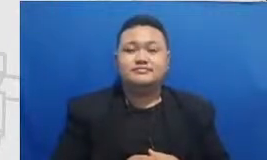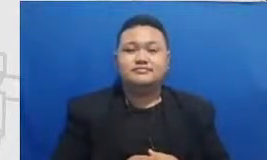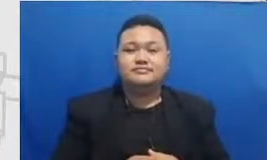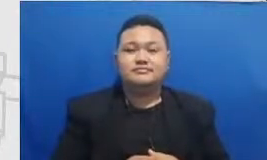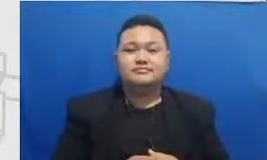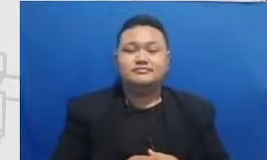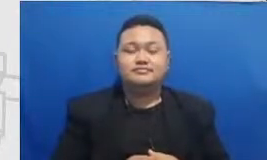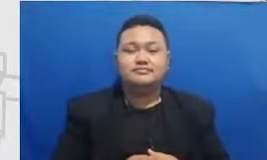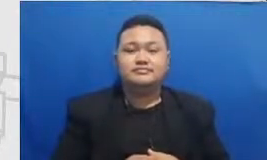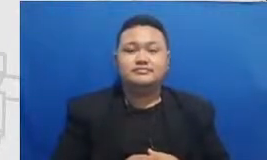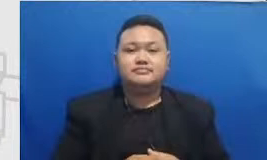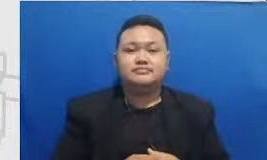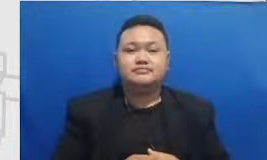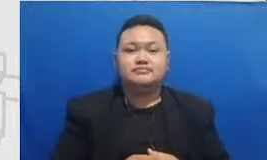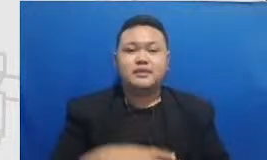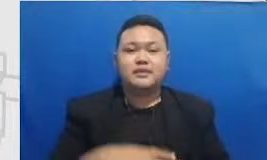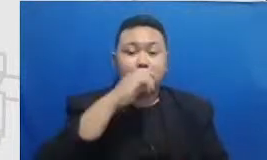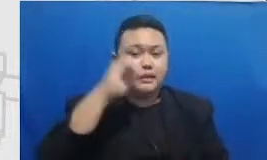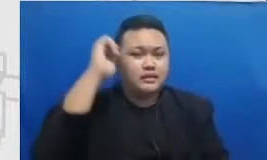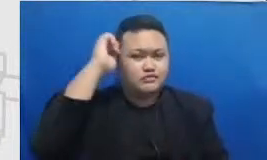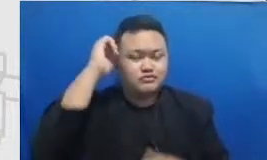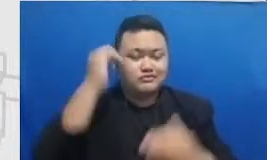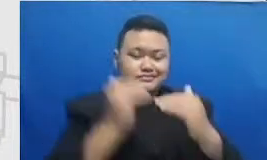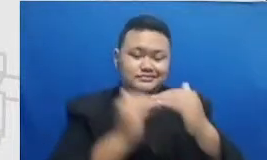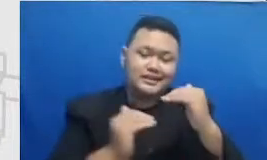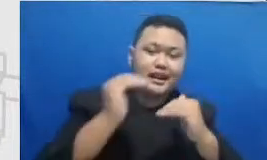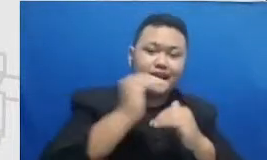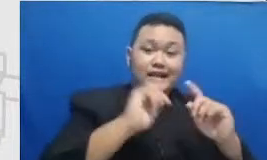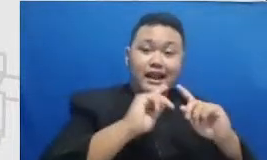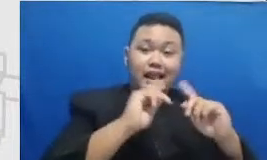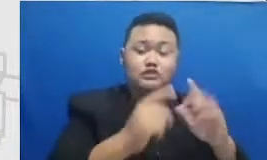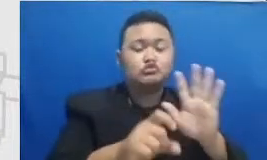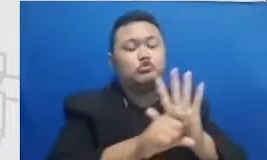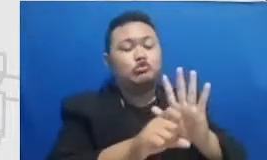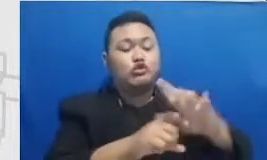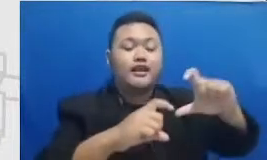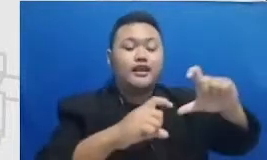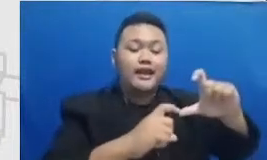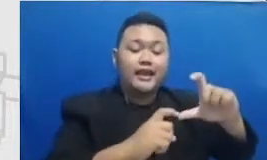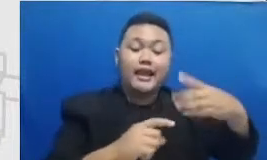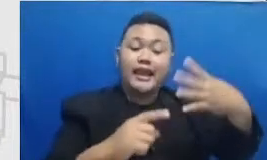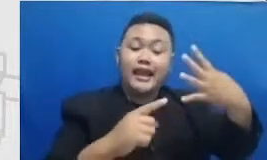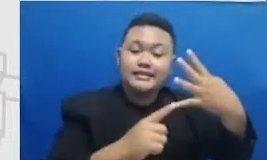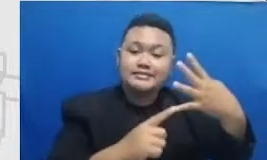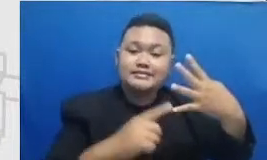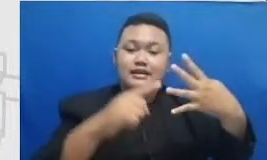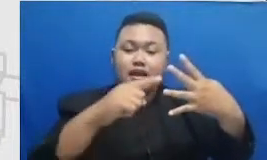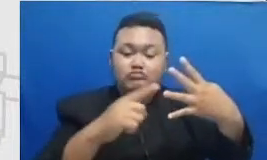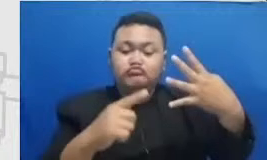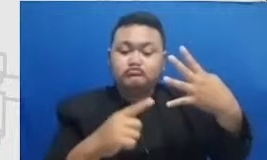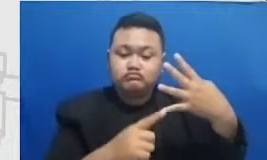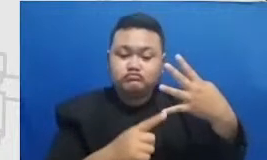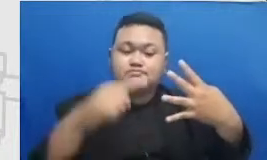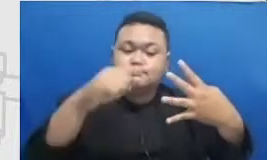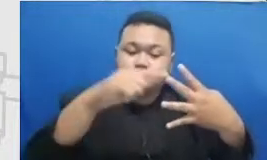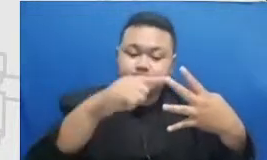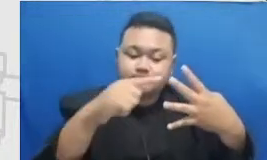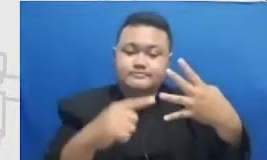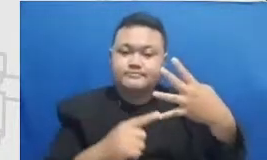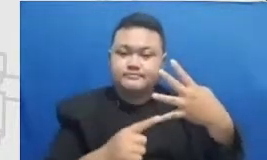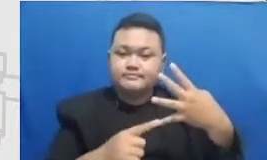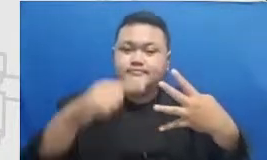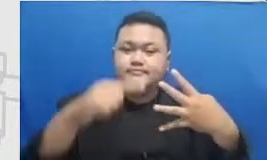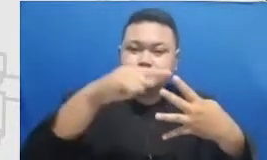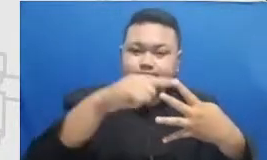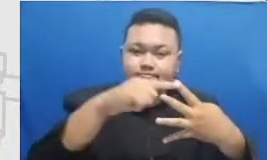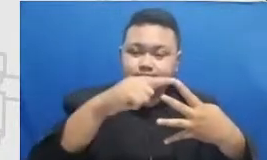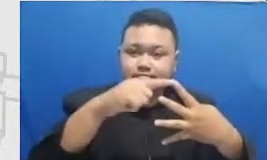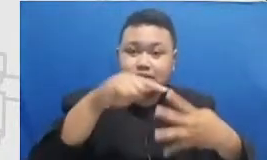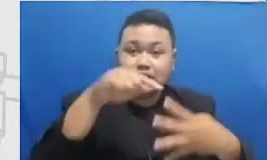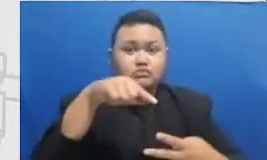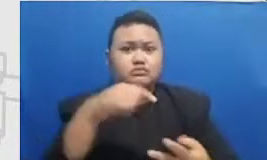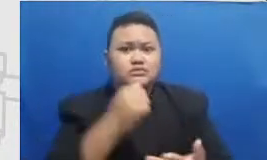di dalam tanda kutip naik kelas dari S ke adari a&m dari m ke er itu adalah titik-titik pencapaian